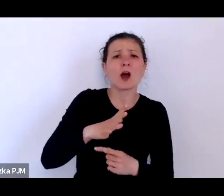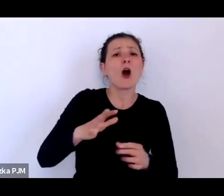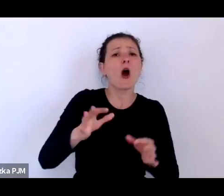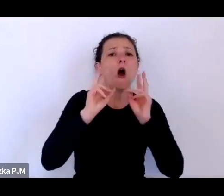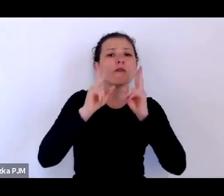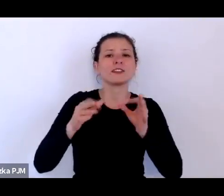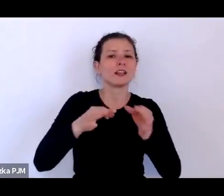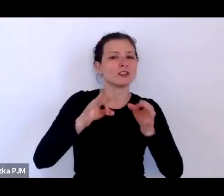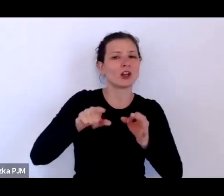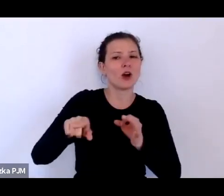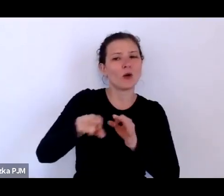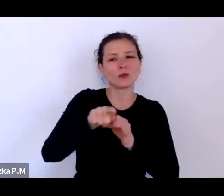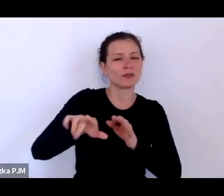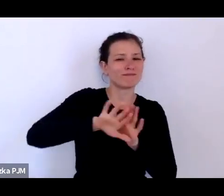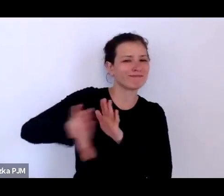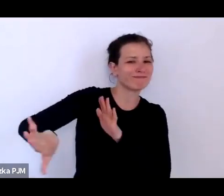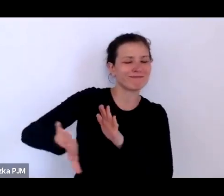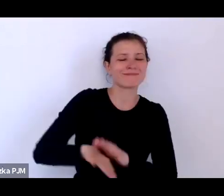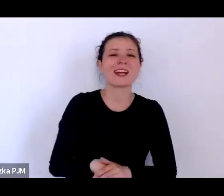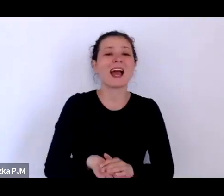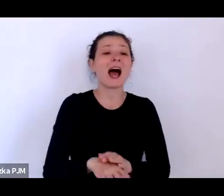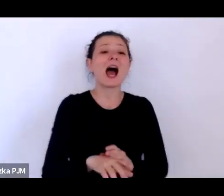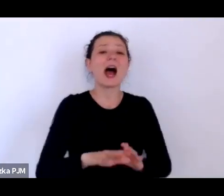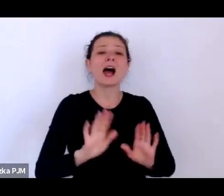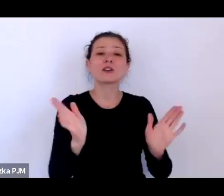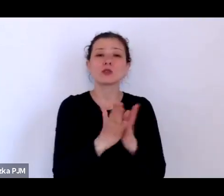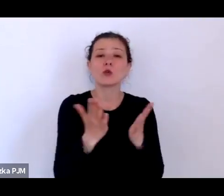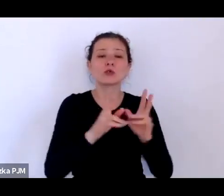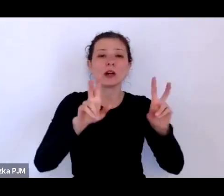a Pani pisze o historii słabych i kto to są ci słabi?